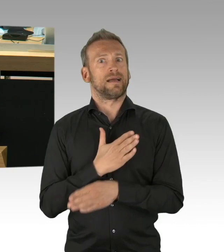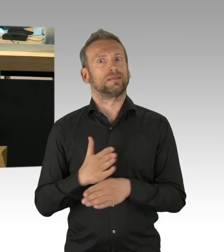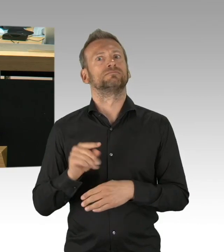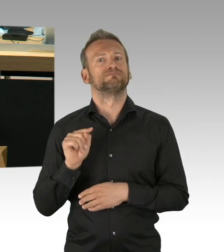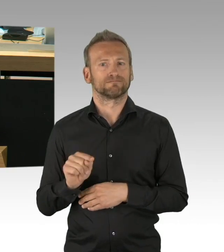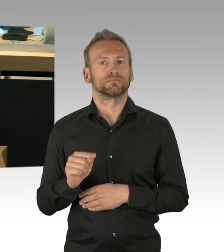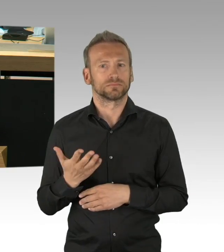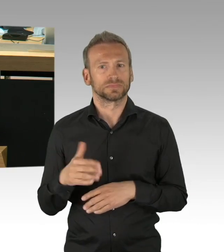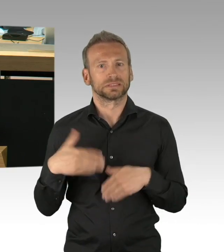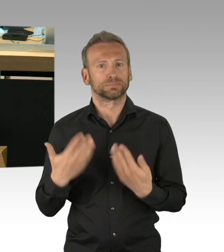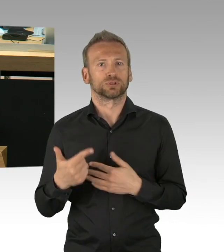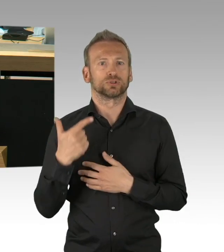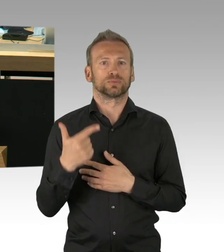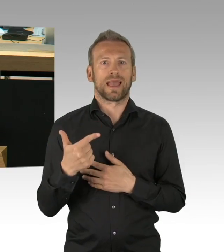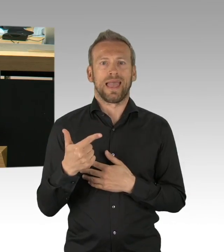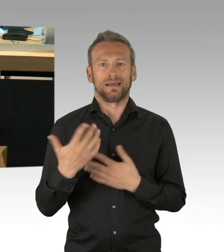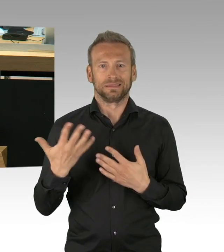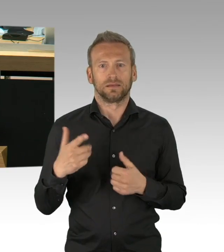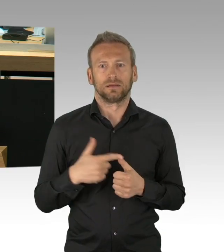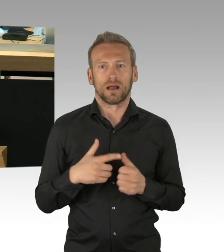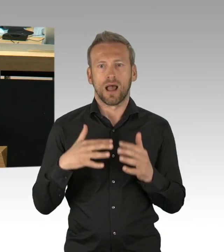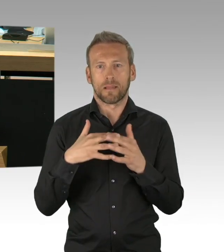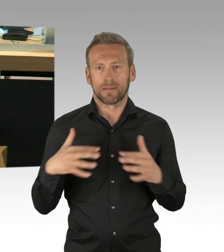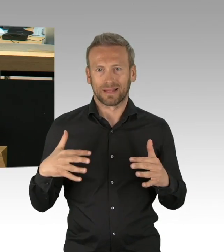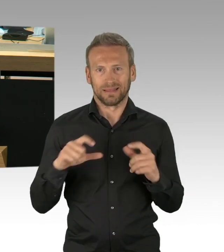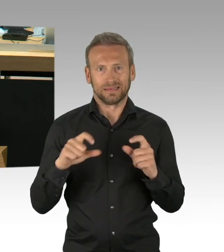auch in den nächsten Monaten die vermutlich lange Monate sein werden.